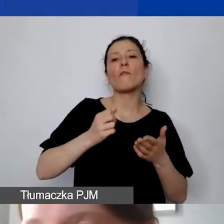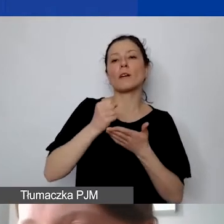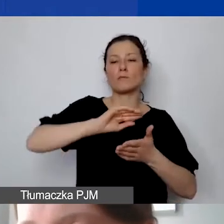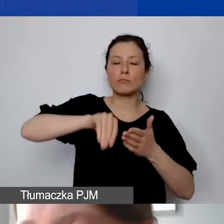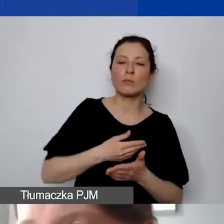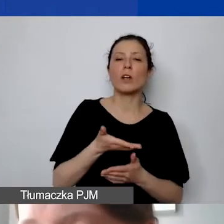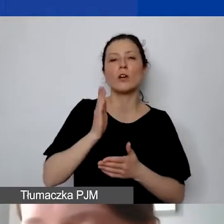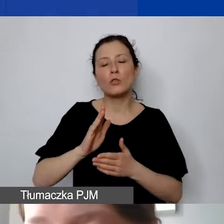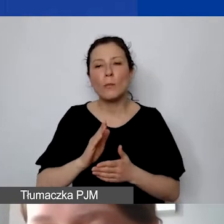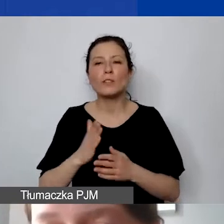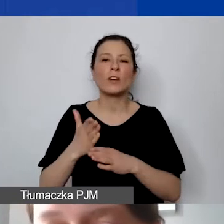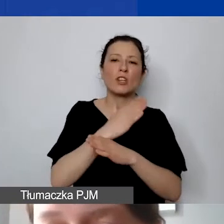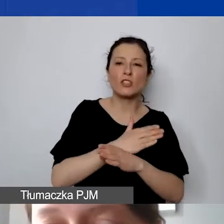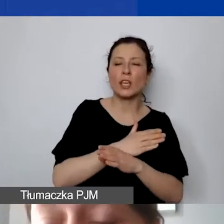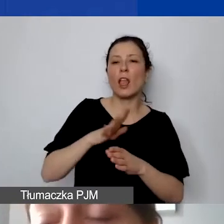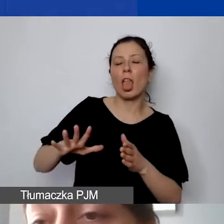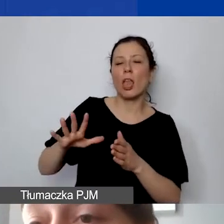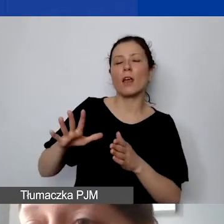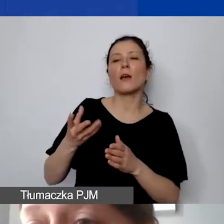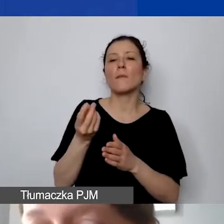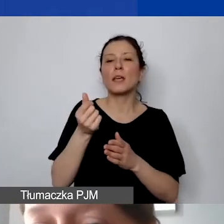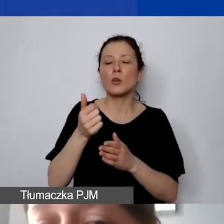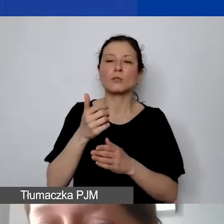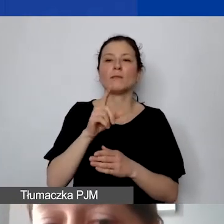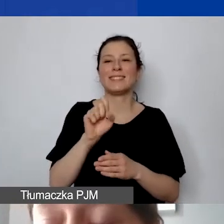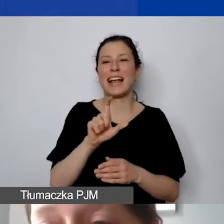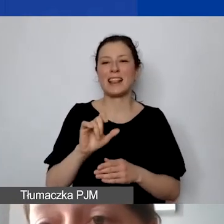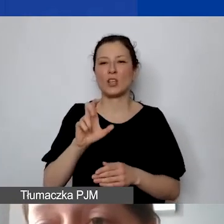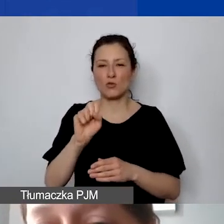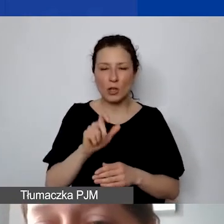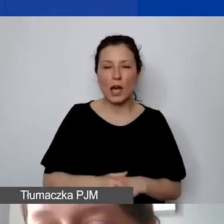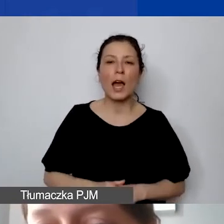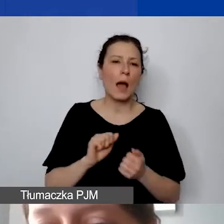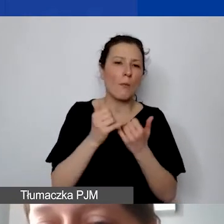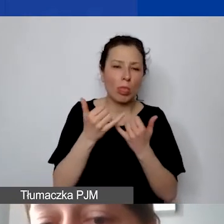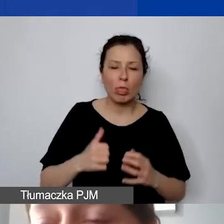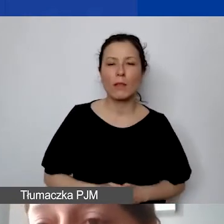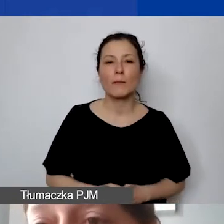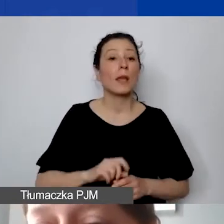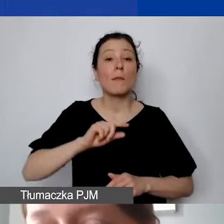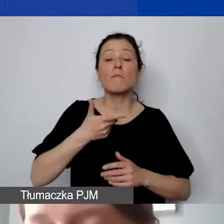w jaki sposób będą państwo przekazywali środki. Proszę pamiętać, że rozliczamy się tylko na podstawie not księgowych.